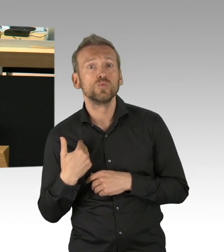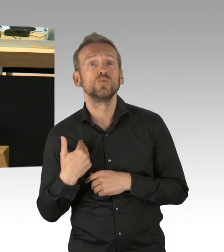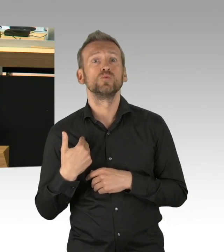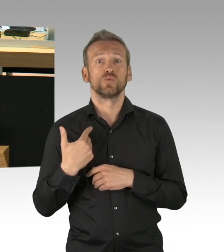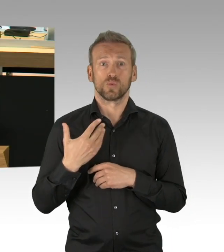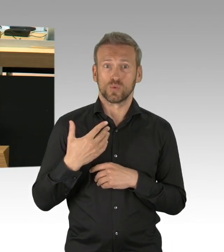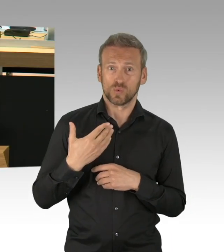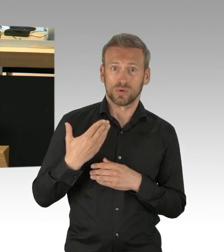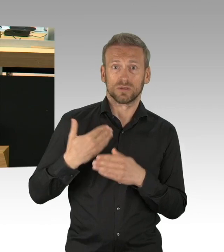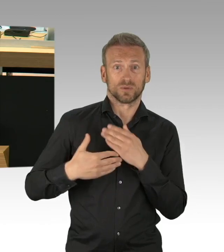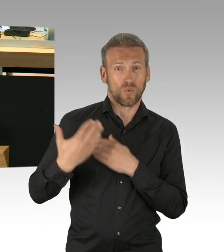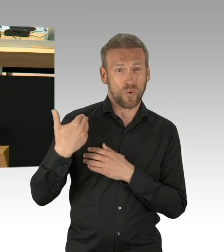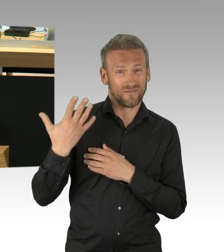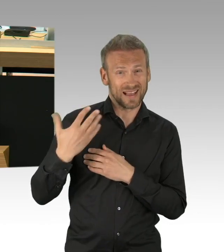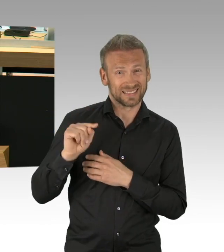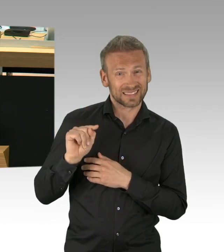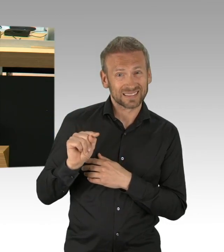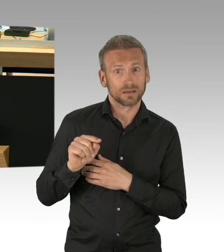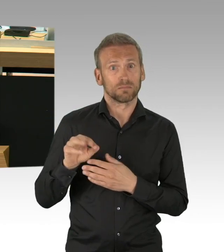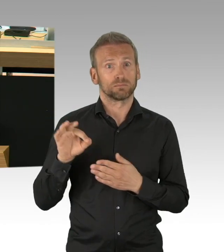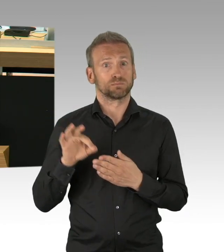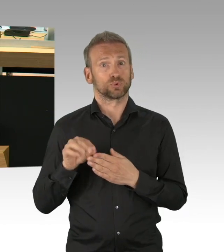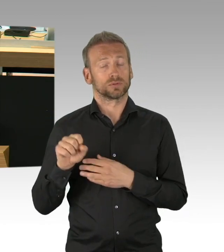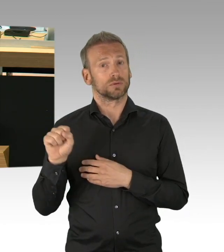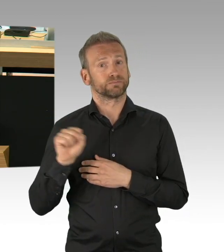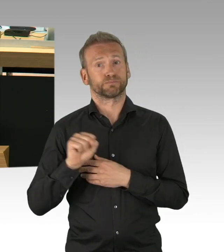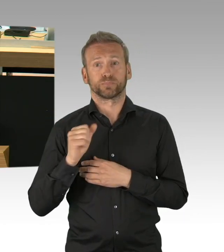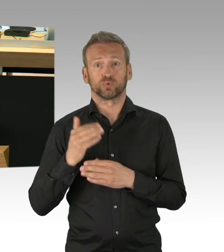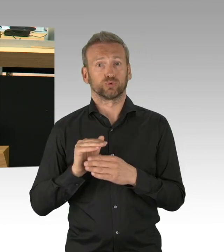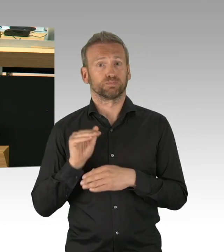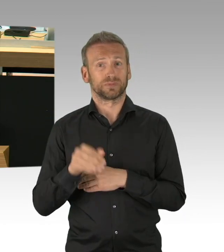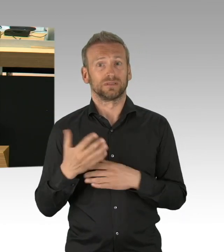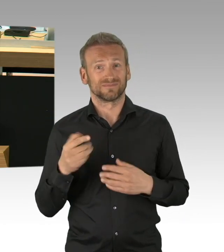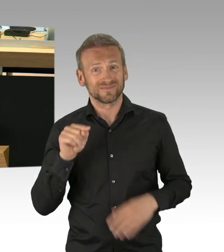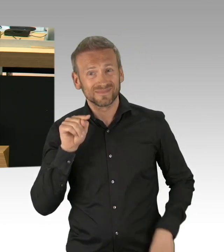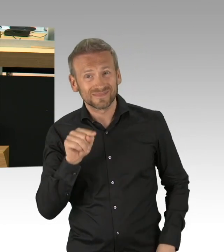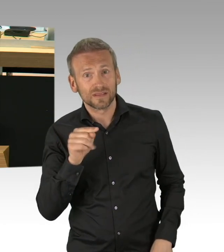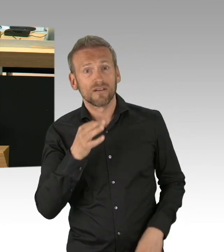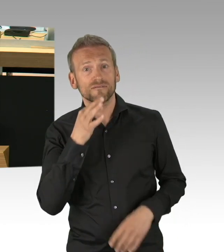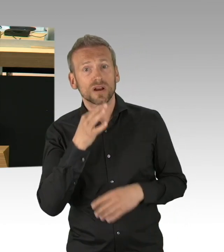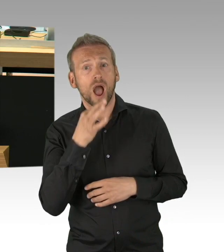Desinfektionsgeräte am Eingang, Personal, das Schutzmasken trägt, regelmäßiges desinfizieren der Räumlichkeiten